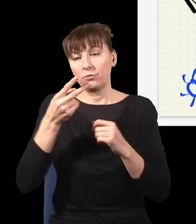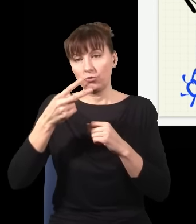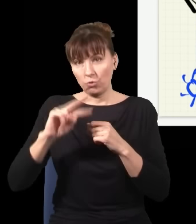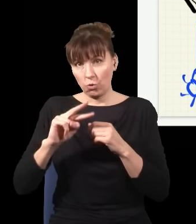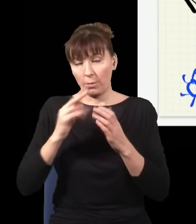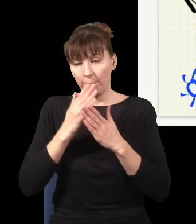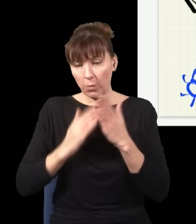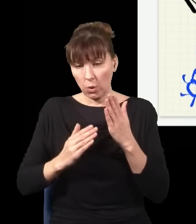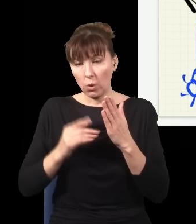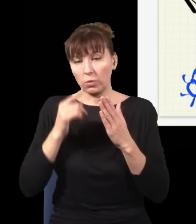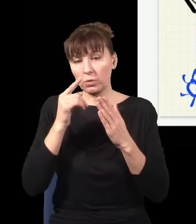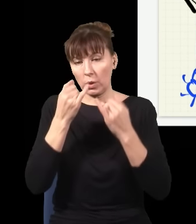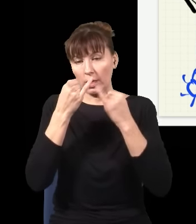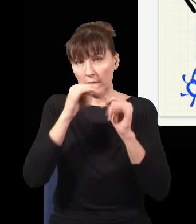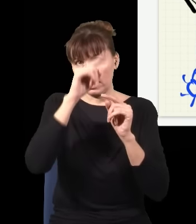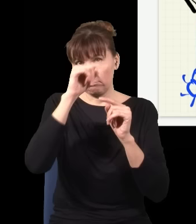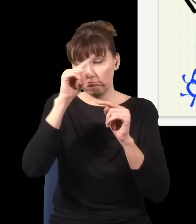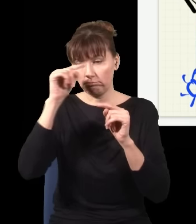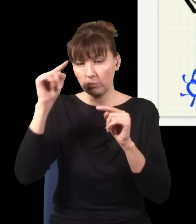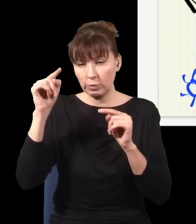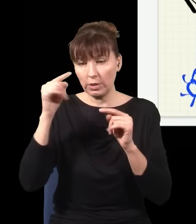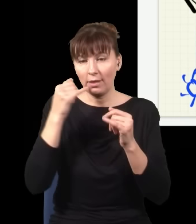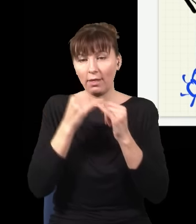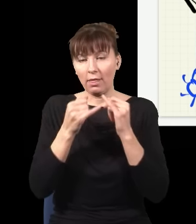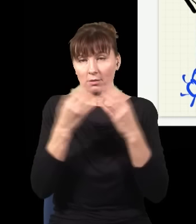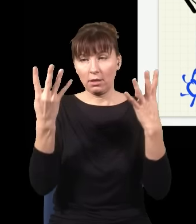gdzie mam inne prążki interferencyjne. Jak te rzeczy się na siebie nałoży, dostaję zwykłą plamkę,